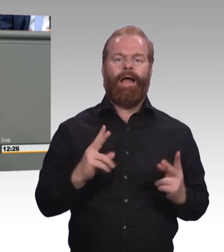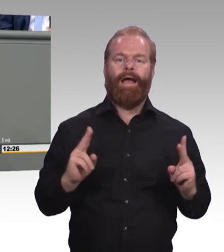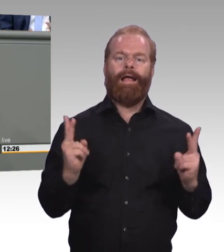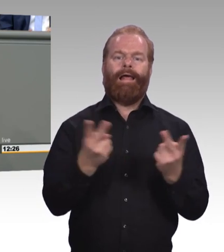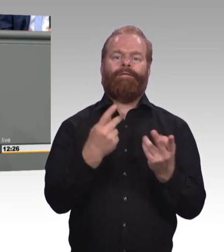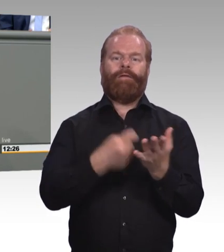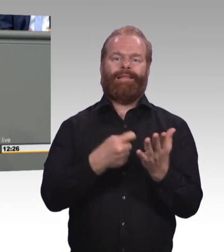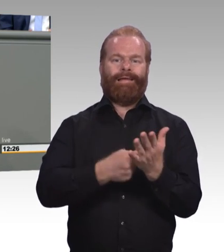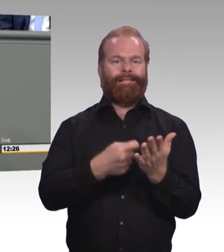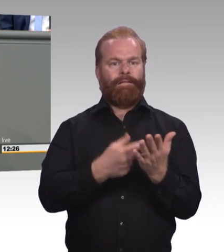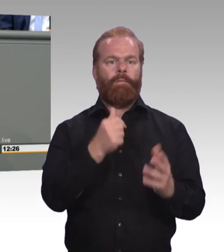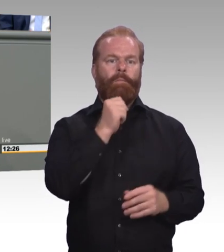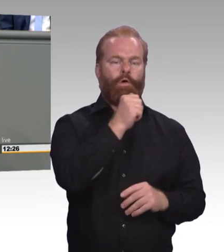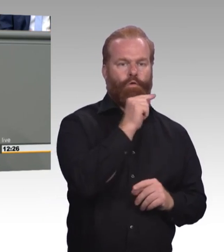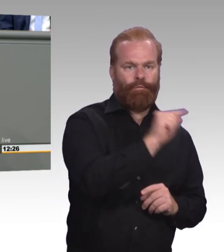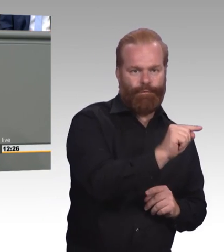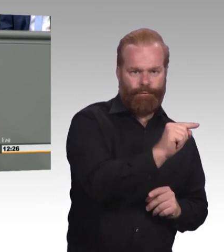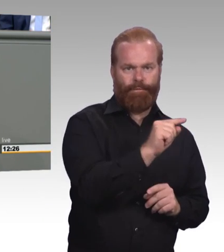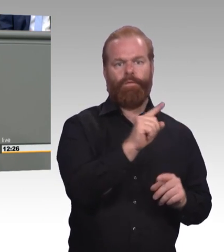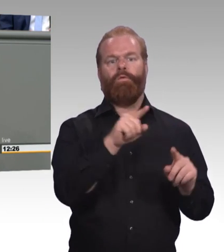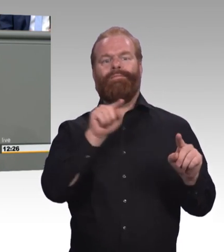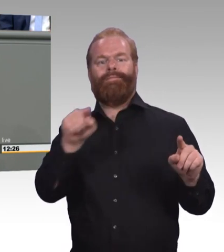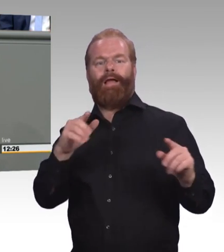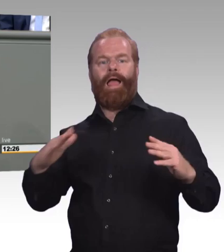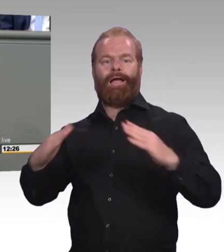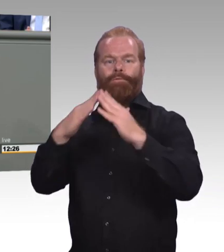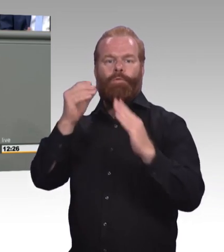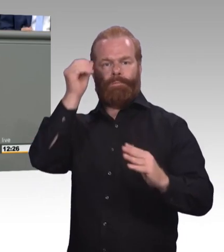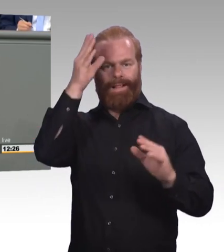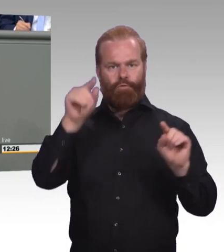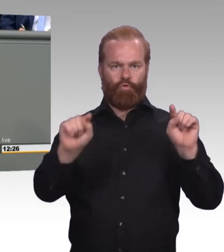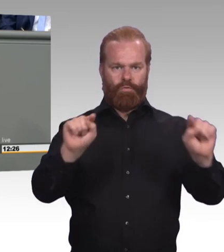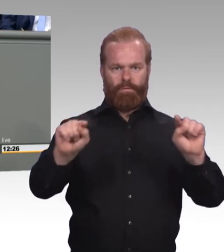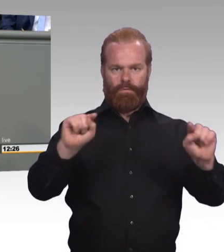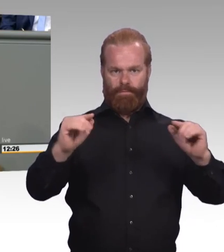Weil gerade dieses Ungleichgewicht, das Gefühl, dass berufliche Bildung weniger wert wäre